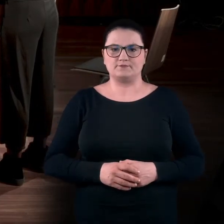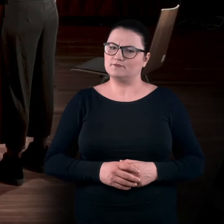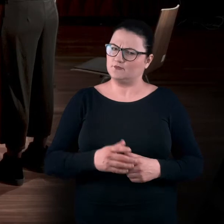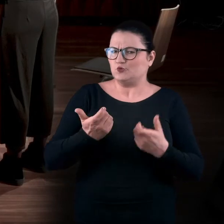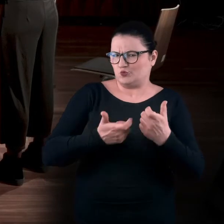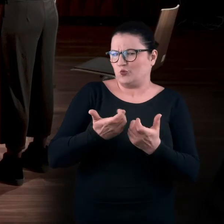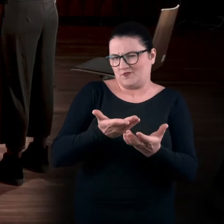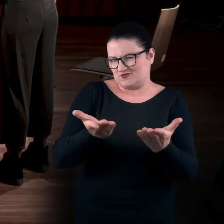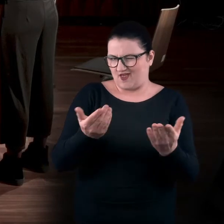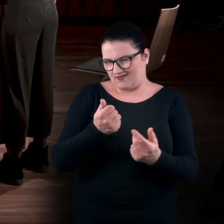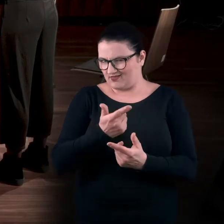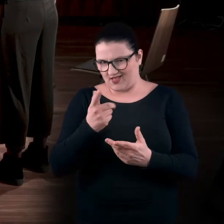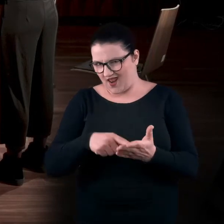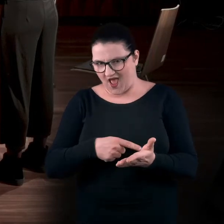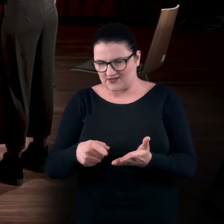I tak zróbcie sobie jeszcze kilka razy.